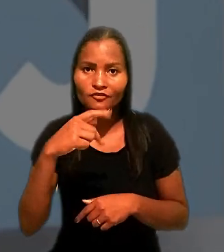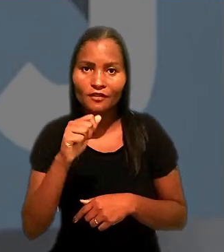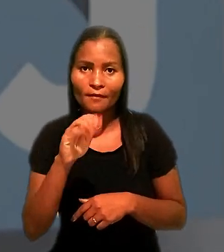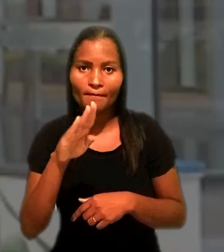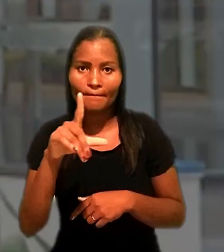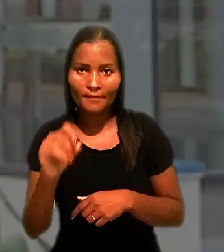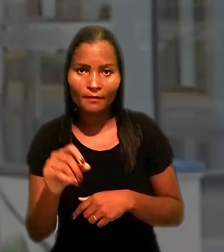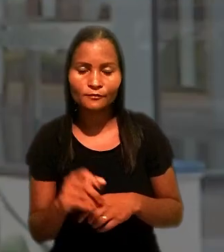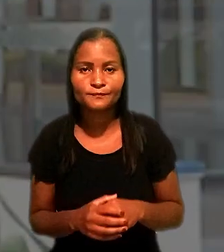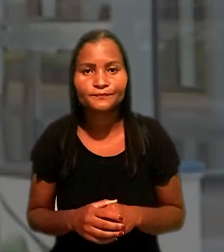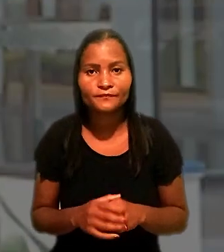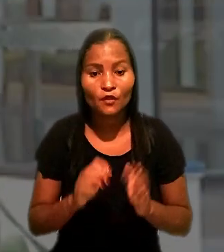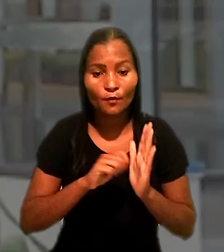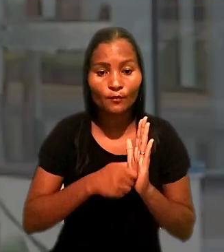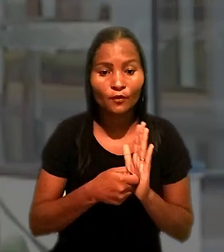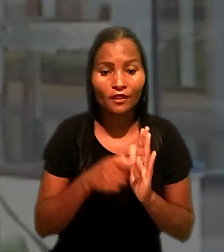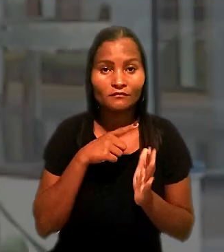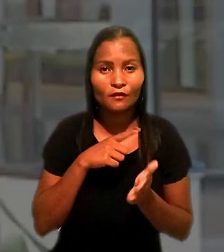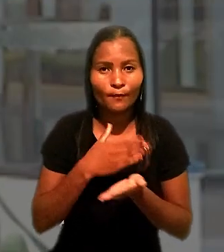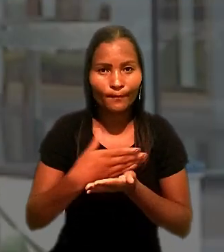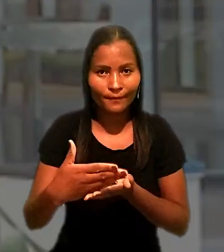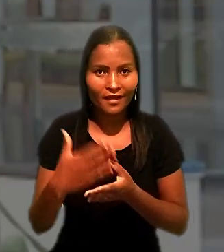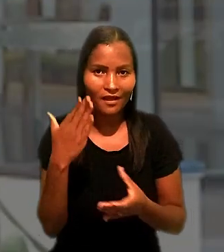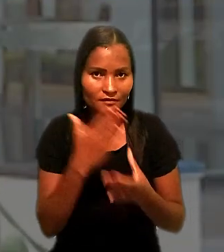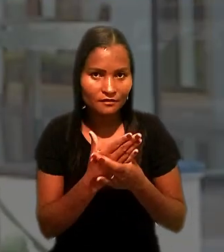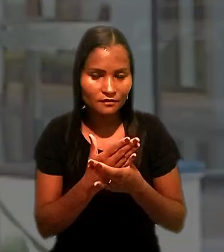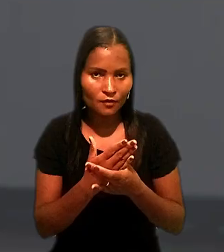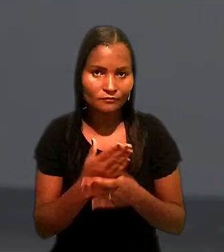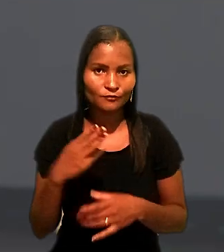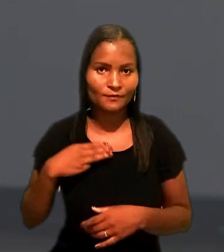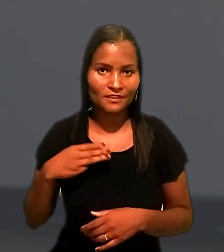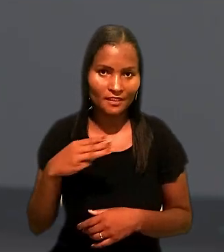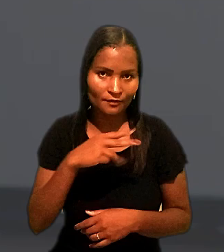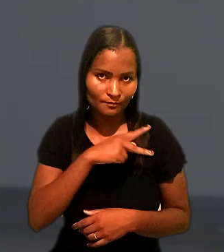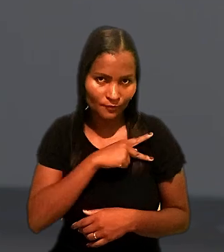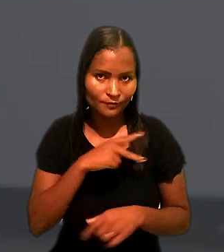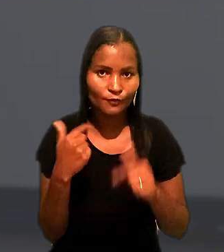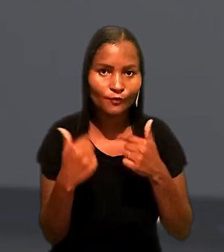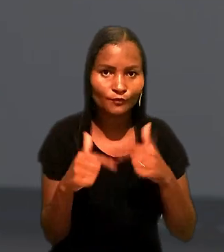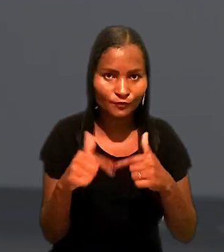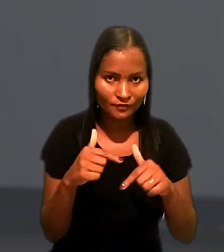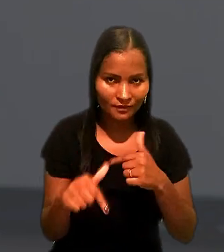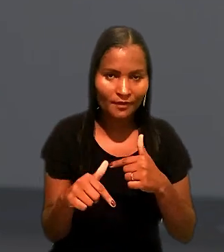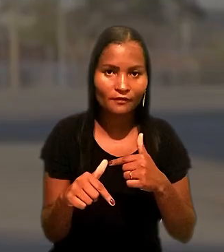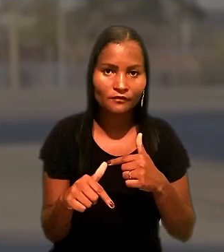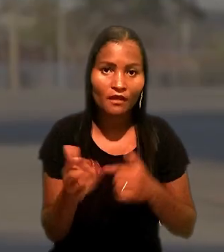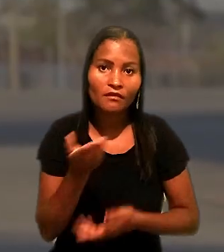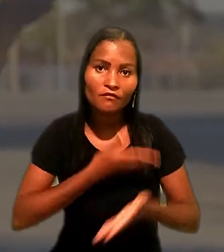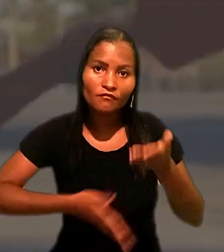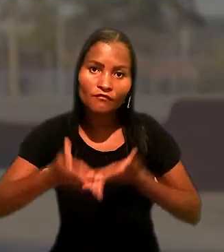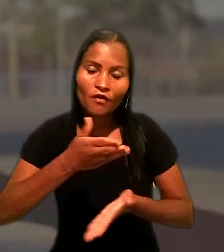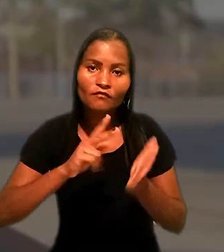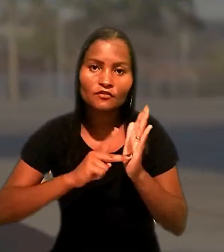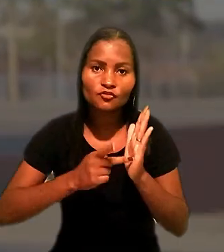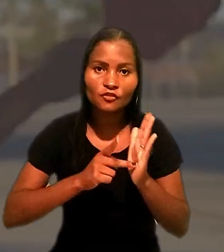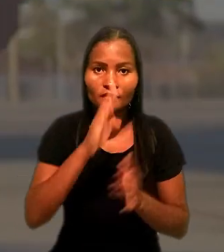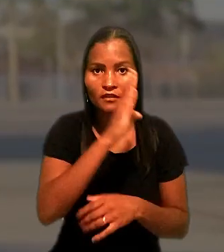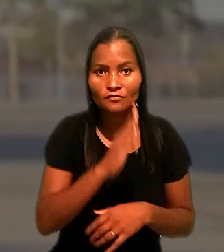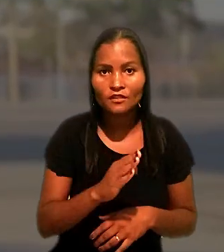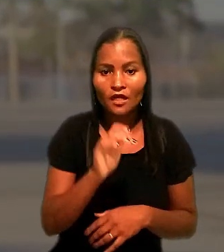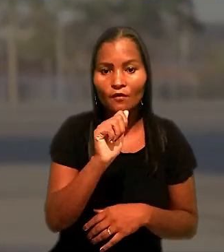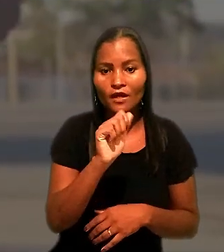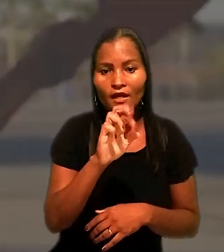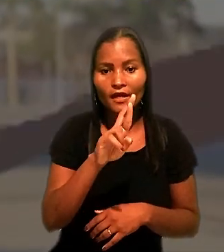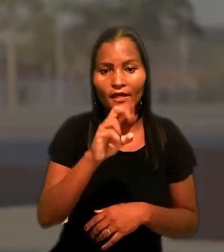A penhora tem origem em ação civil pública do Ministério Público do Trabalho, envolve o Sindicato Nacional dos Aeronautas